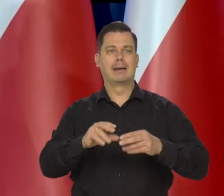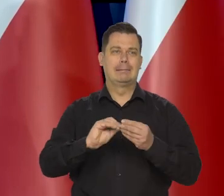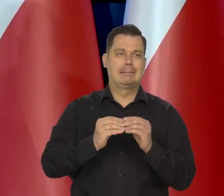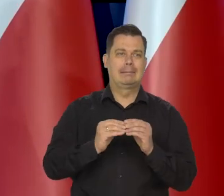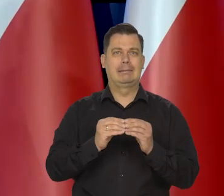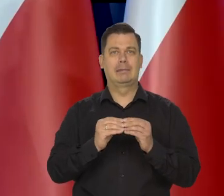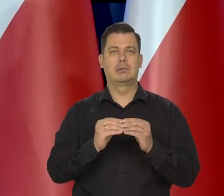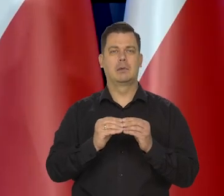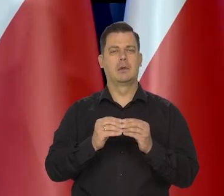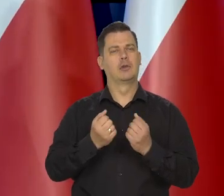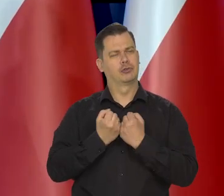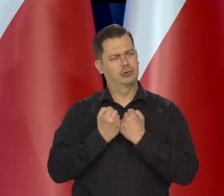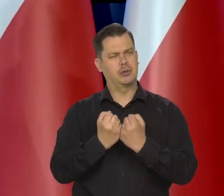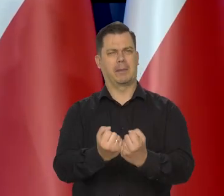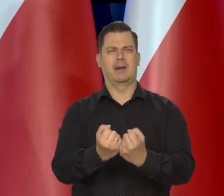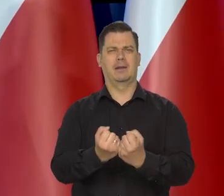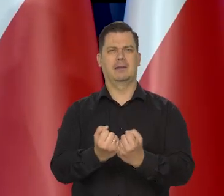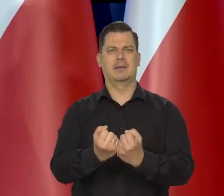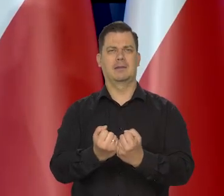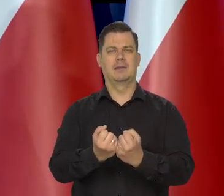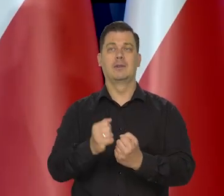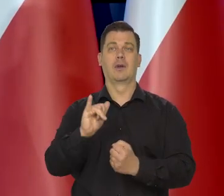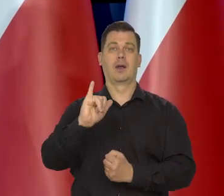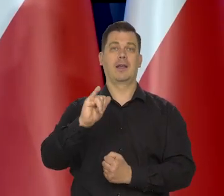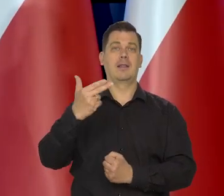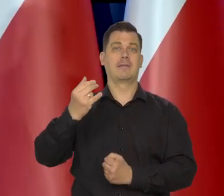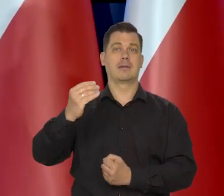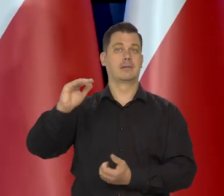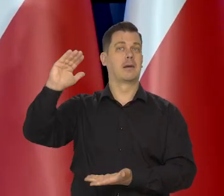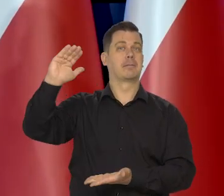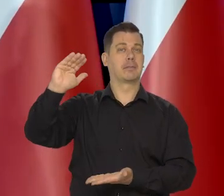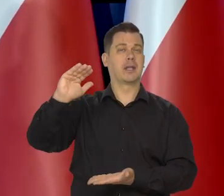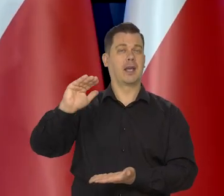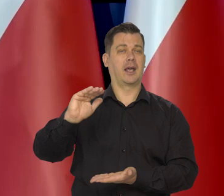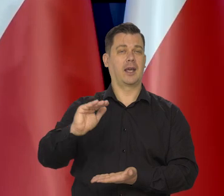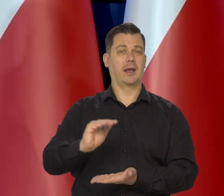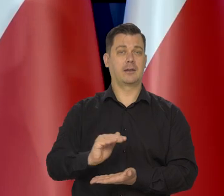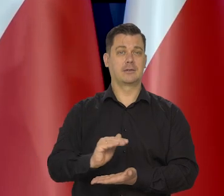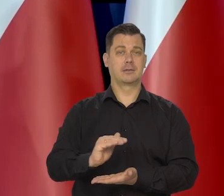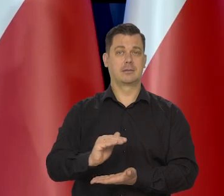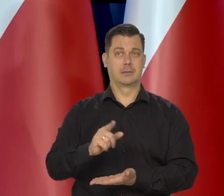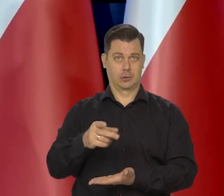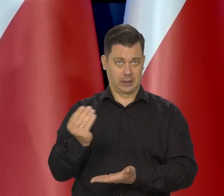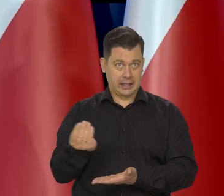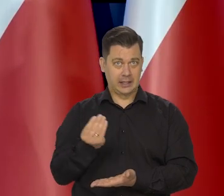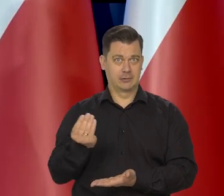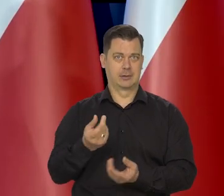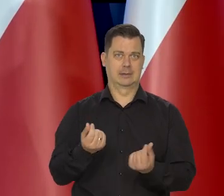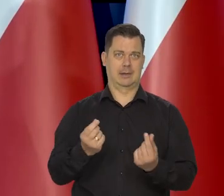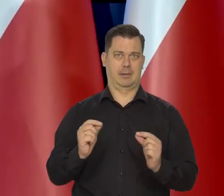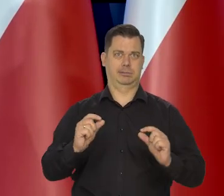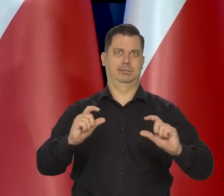bo proszę pamiętać, że inflacja malejąca - oznacza nadal przecież wzrost cen, tylko wolniejszy.